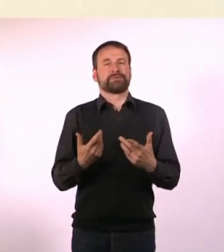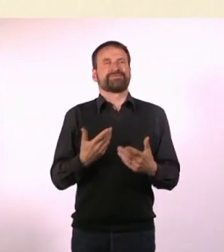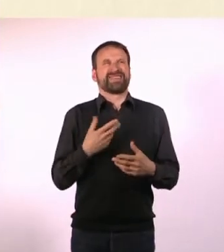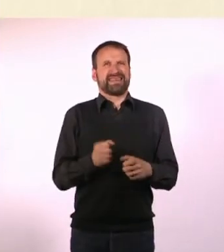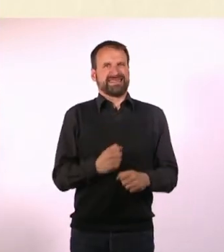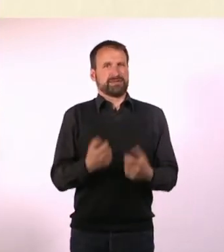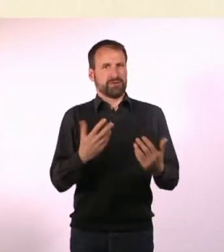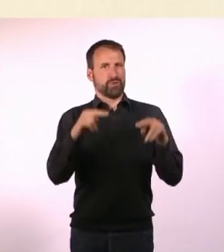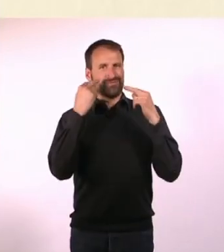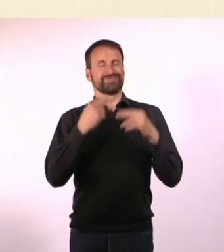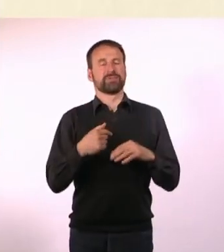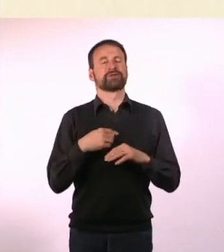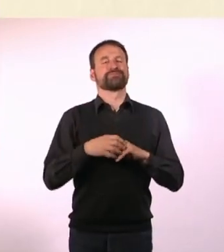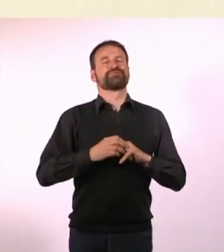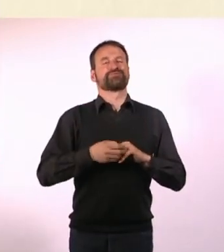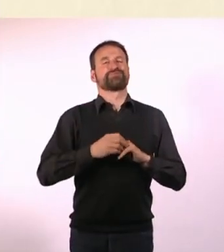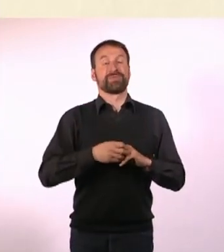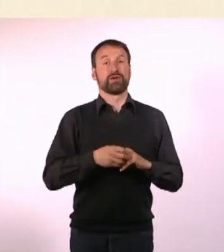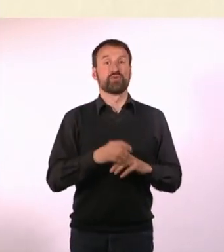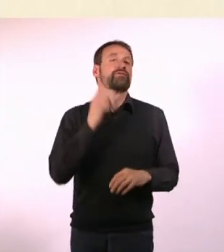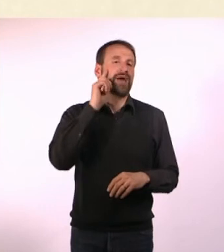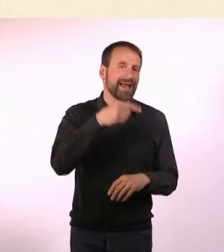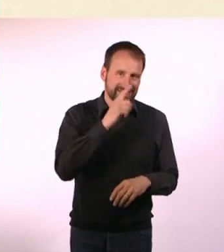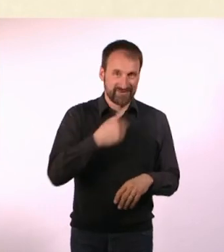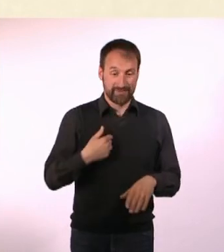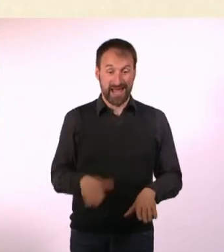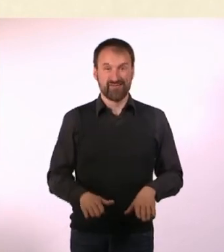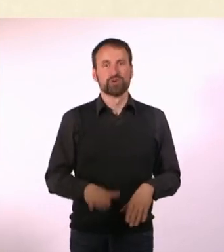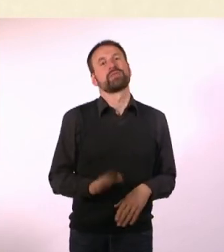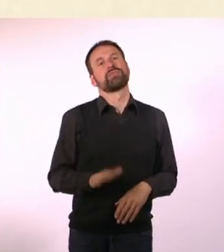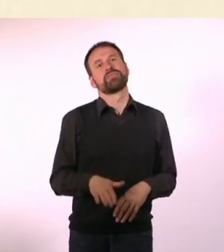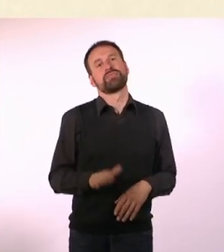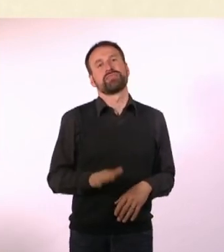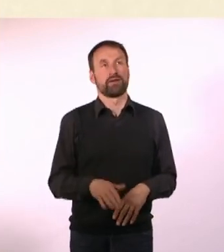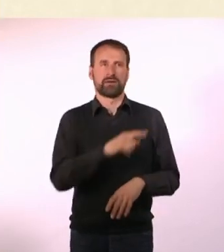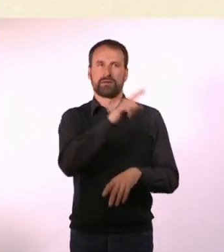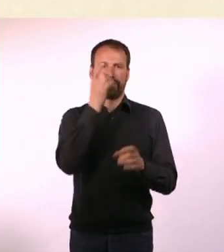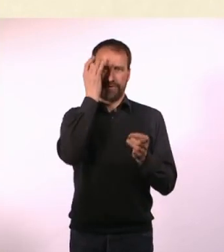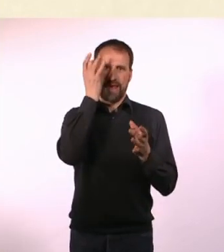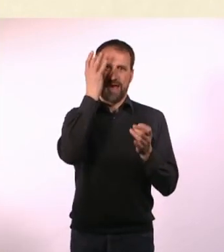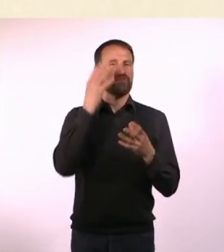Weil ich weiß, dass dieses Fuß-Wippen die Leute tierisch nervt. Oder mit dem Kugelschreiber klicken, das nervt mich auch selber.